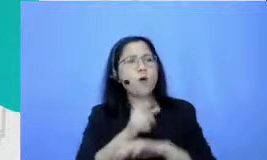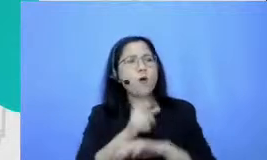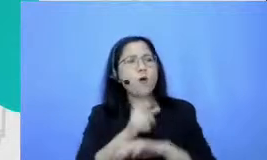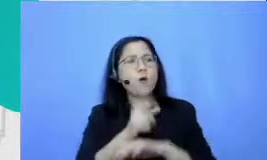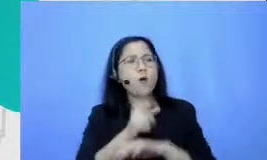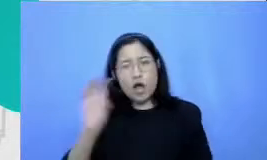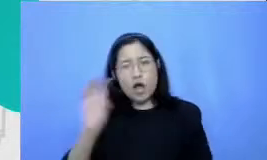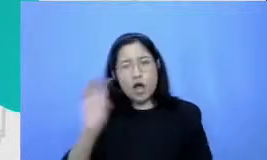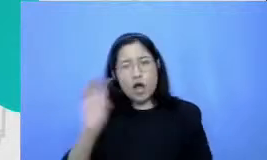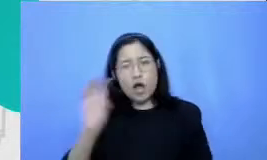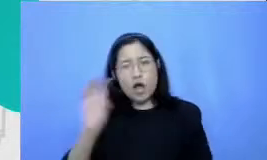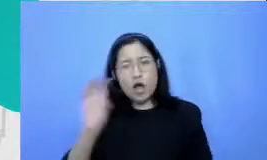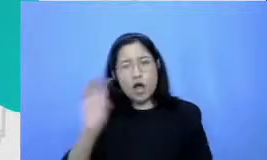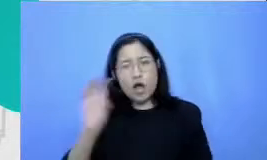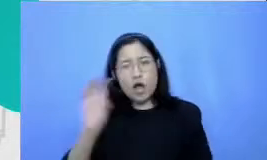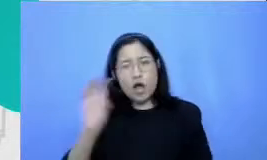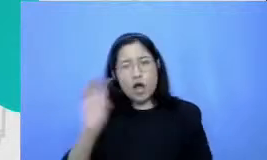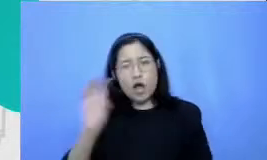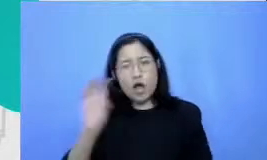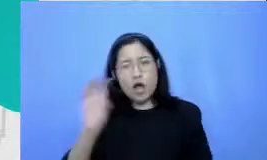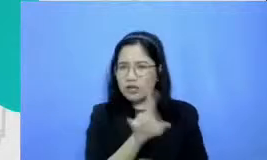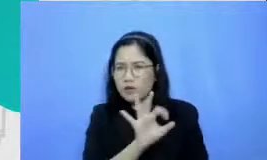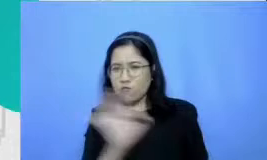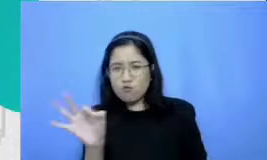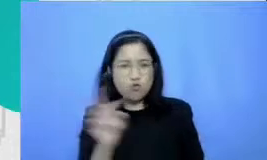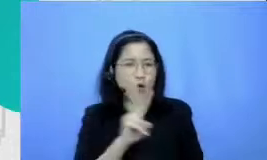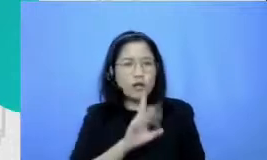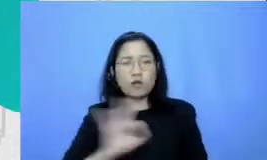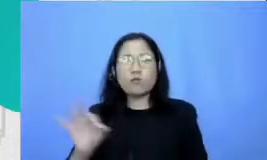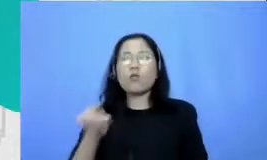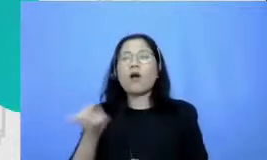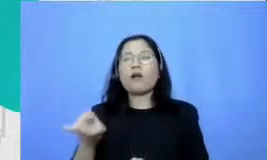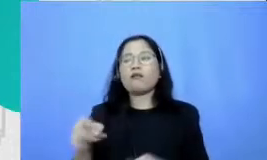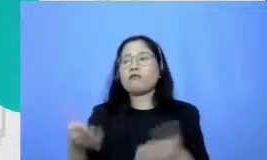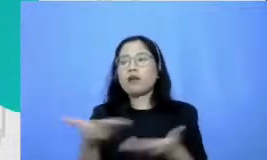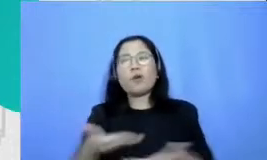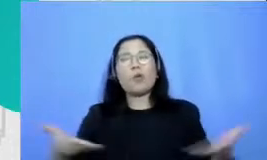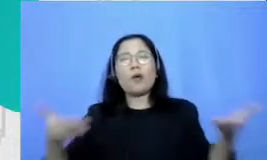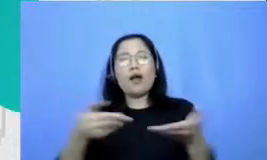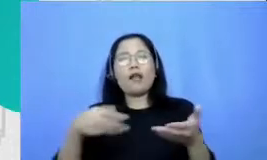episodenya baru kemudian lingkungan disek itarnya melihat bahwa ternyata yang dilakukan oleh Bapak